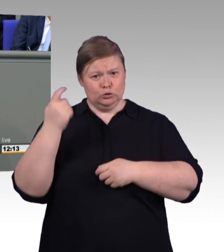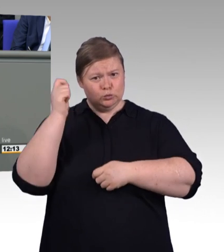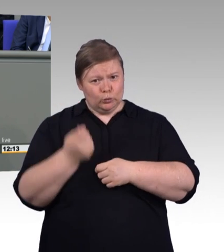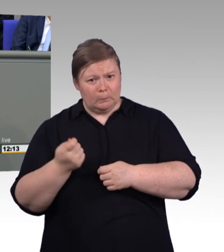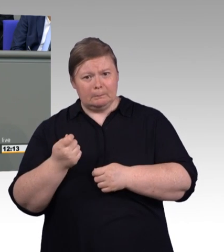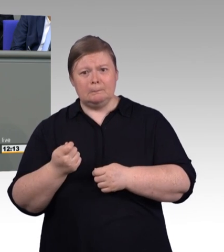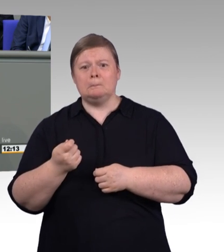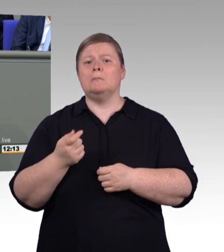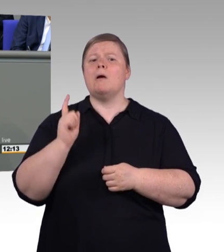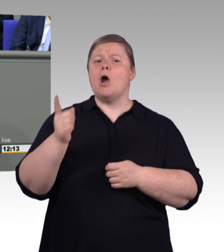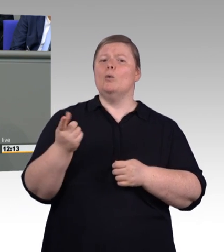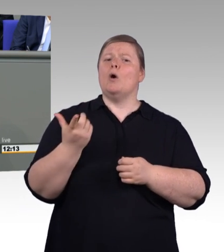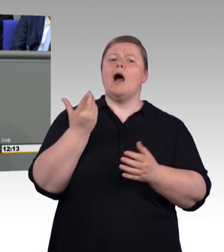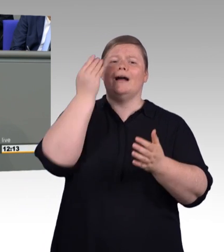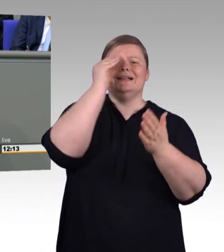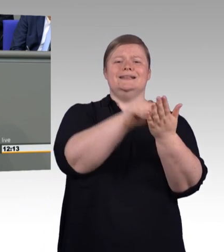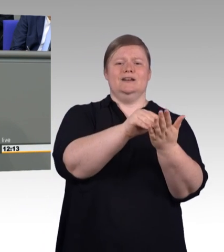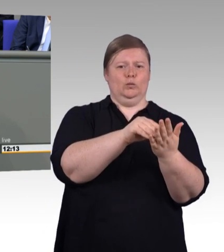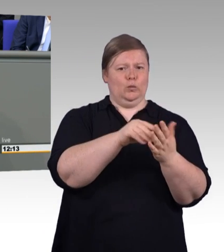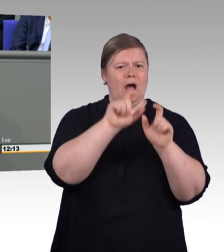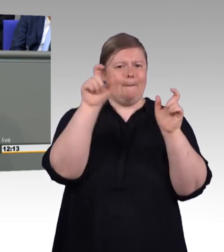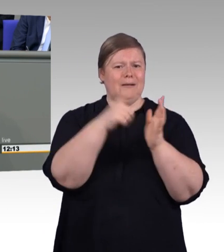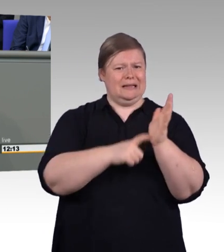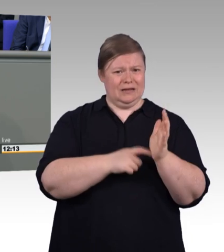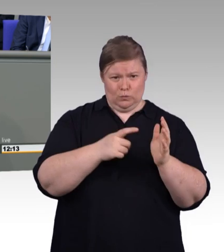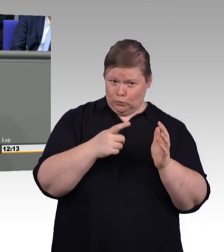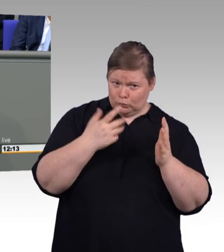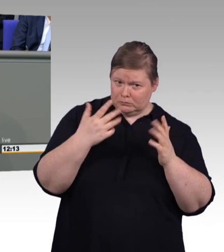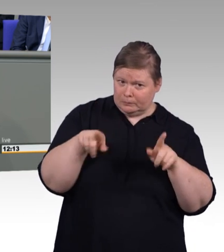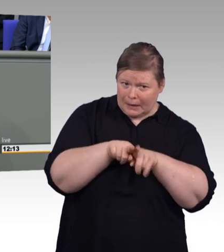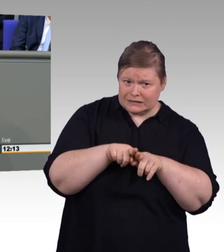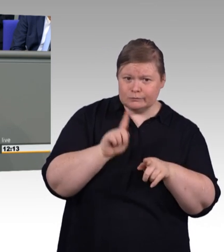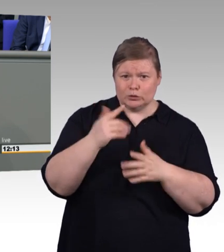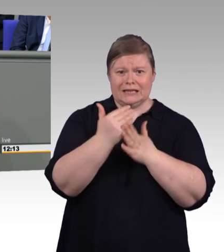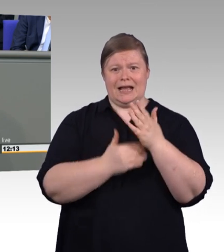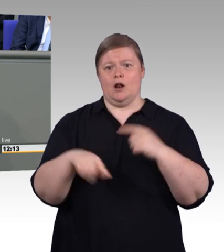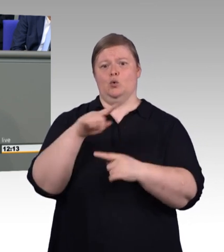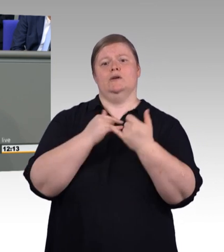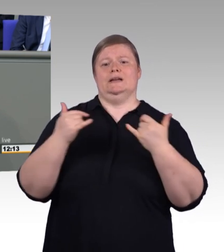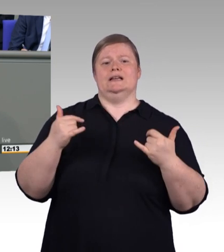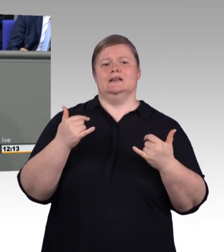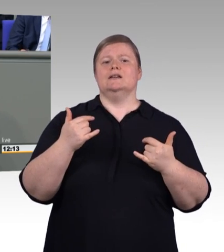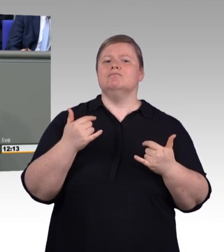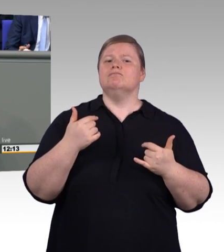in den letzten anderthalb Minuten. Liebe FDP, ihr verwundert mich immer wieder.